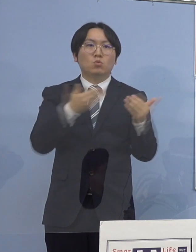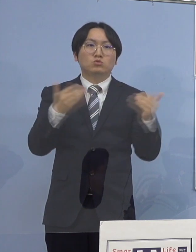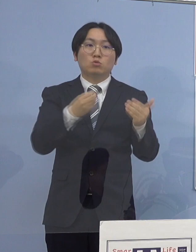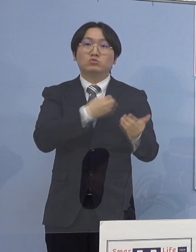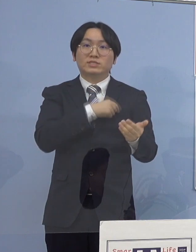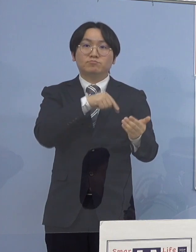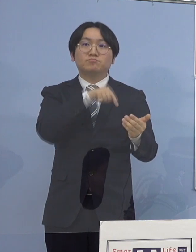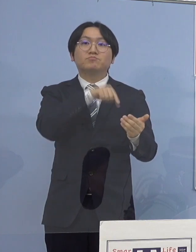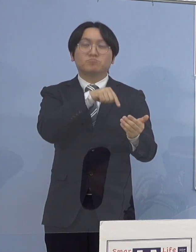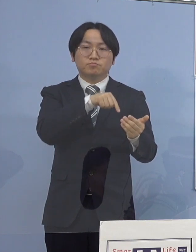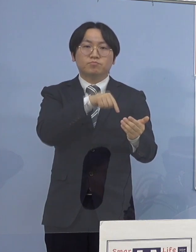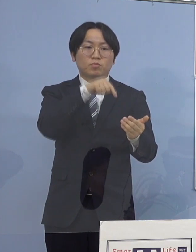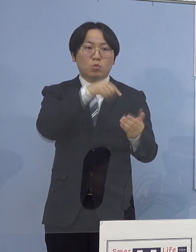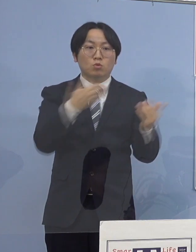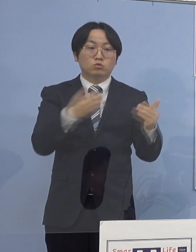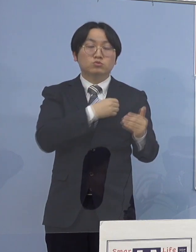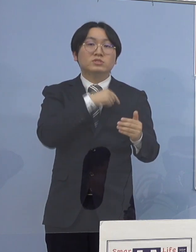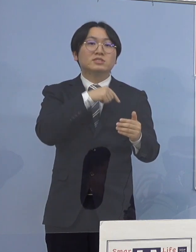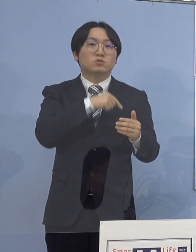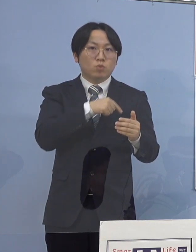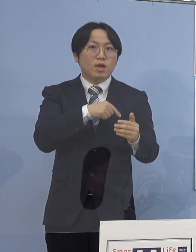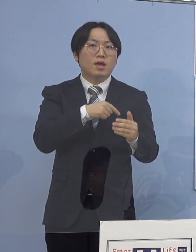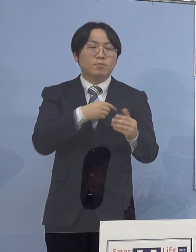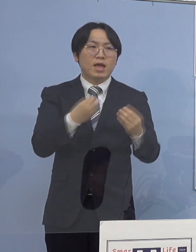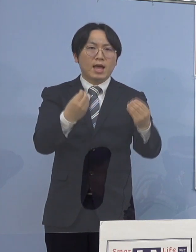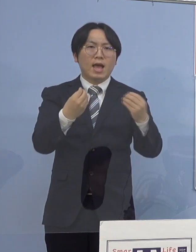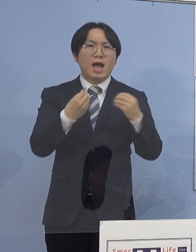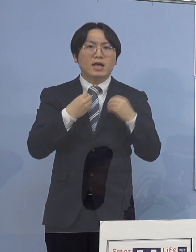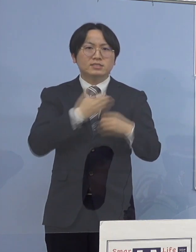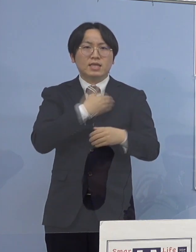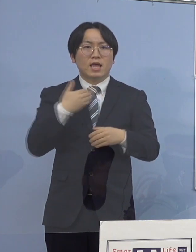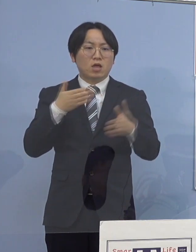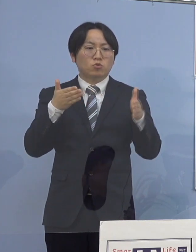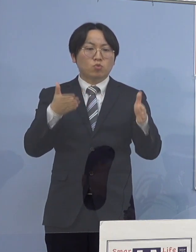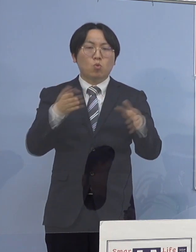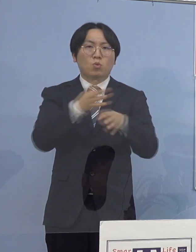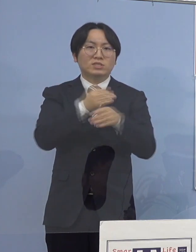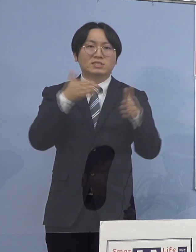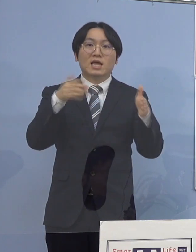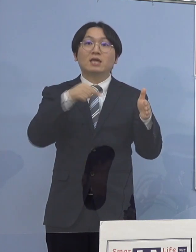当該職員は 感染可能期間中に勤務していないことから